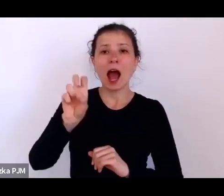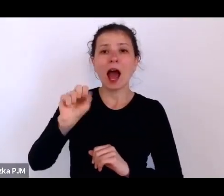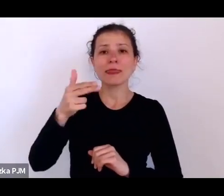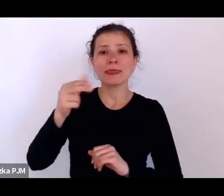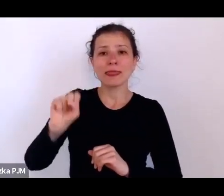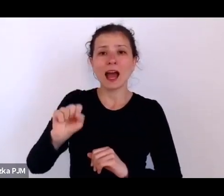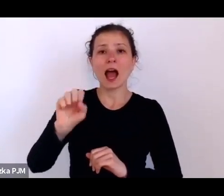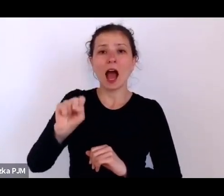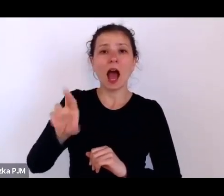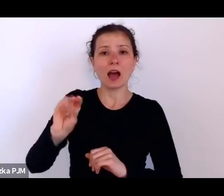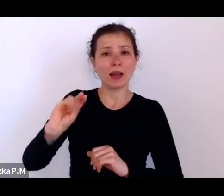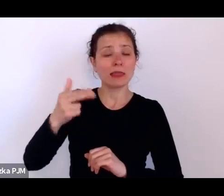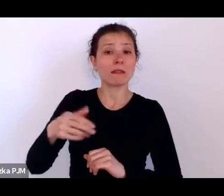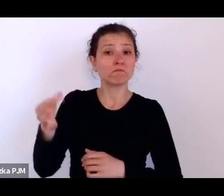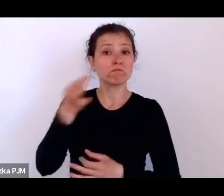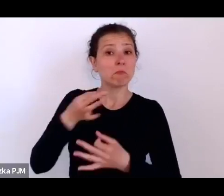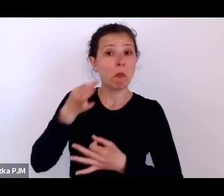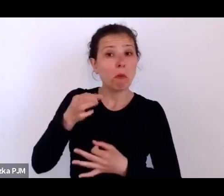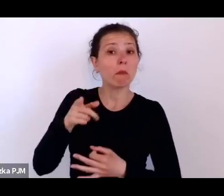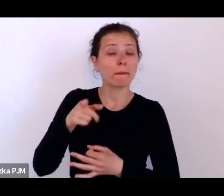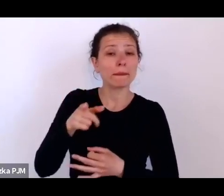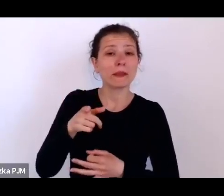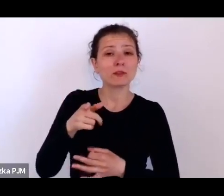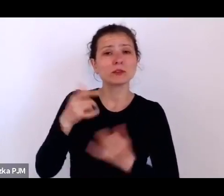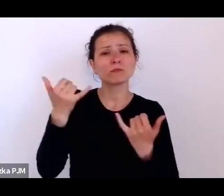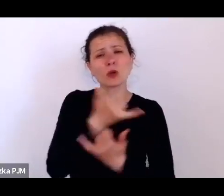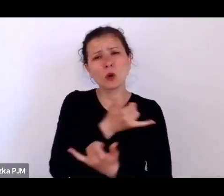że są różne rodzaje opresji społecznej.